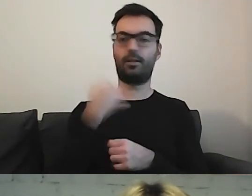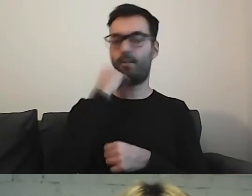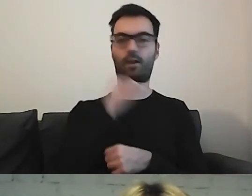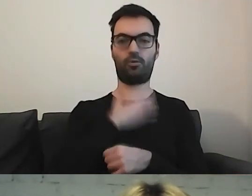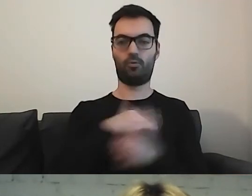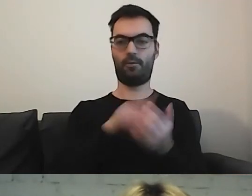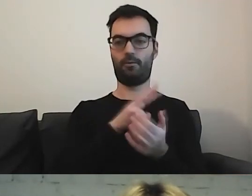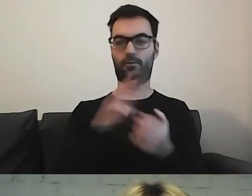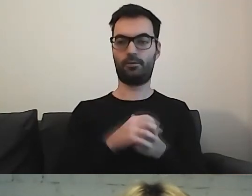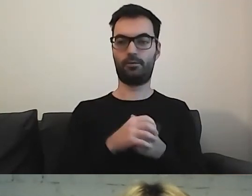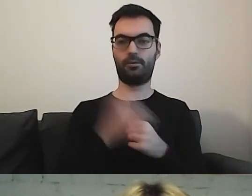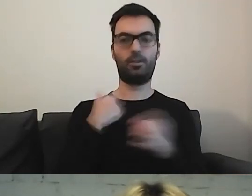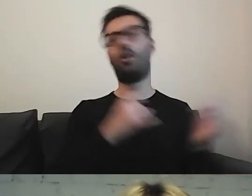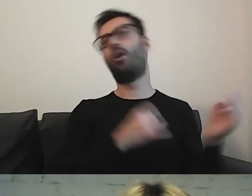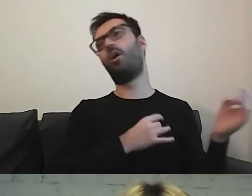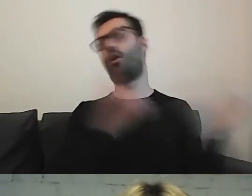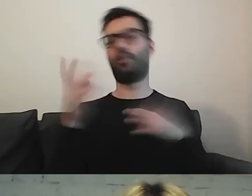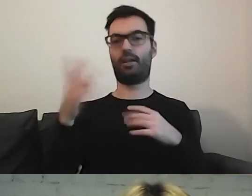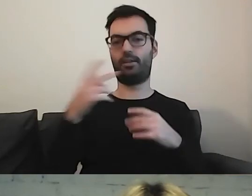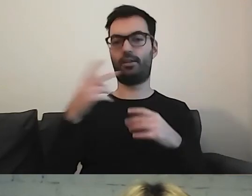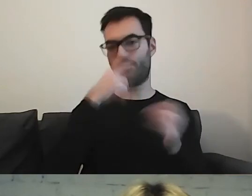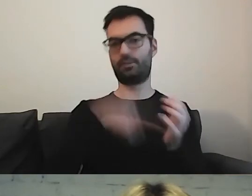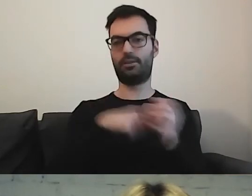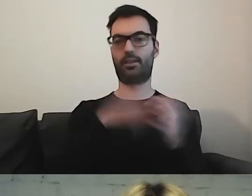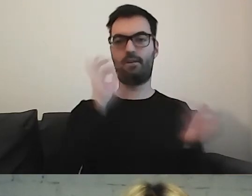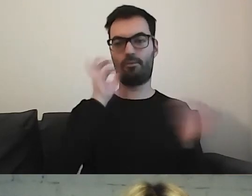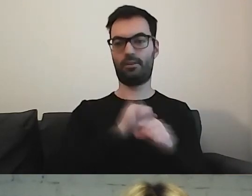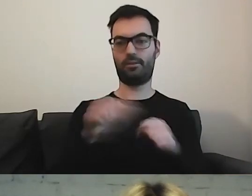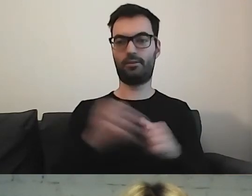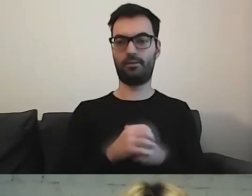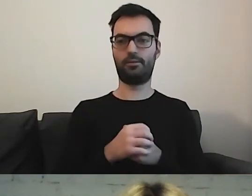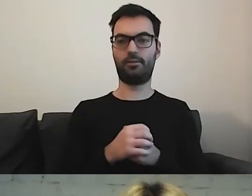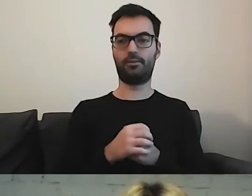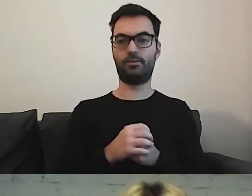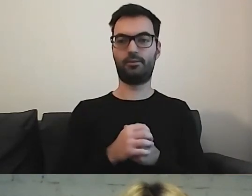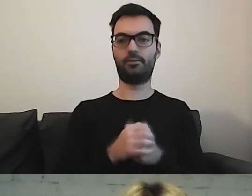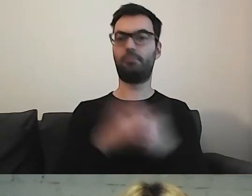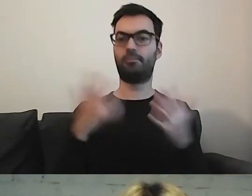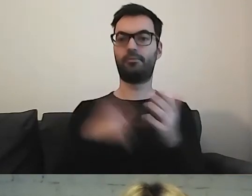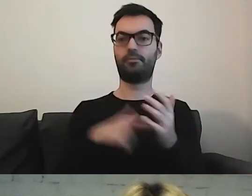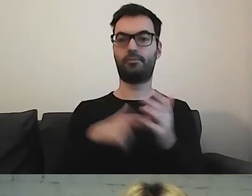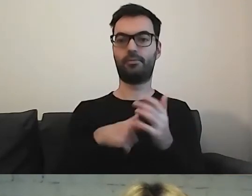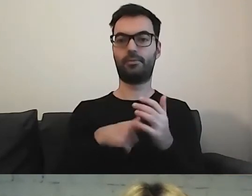Od razu znalazłam tę informację. Mają ją państwo umieszczoną na samej górze.